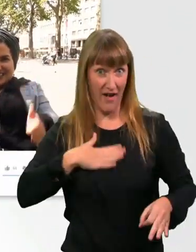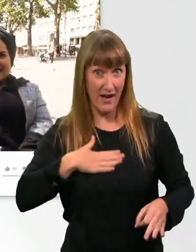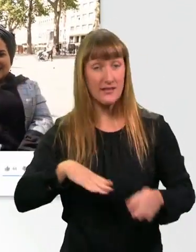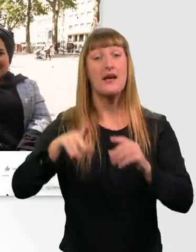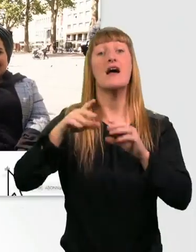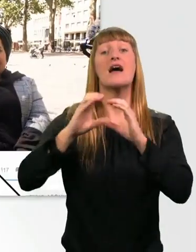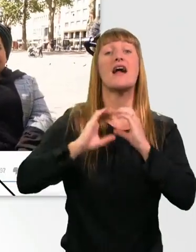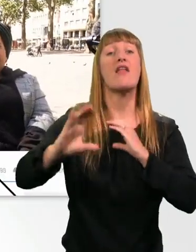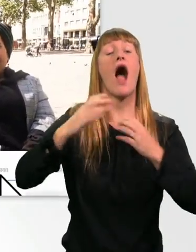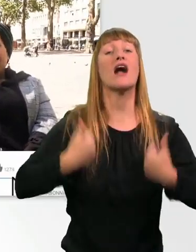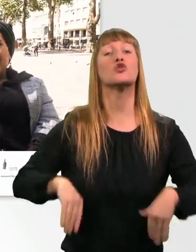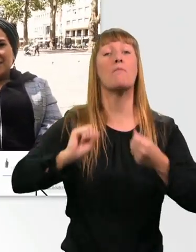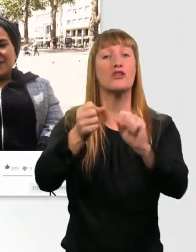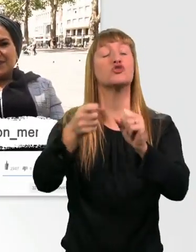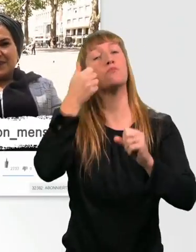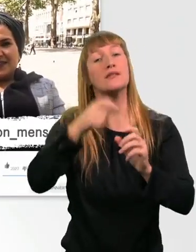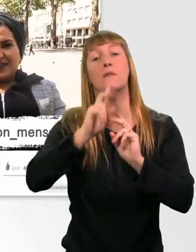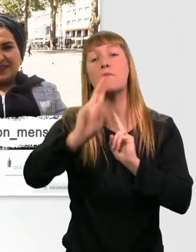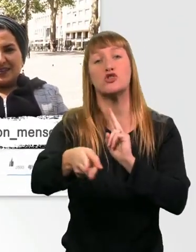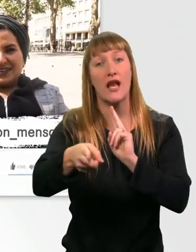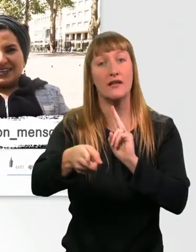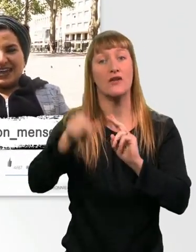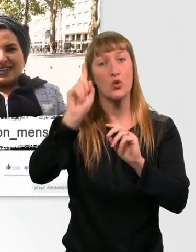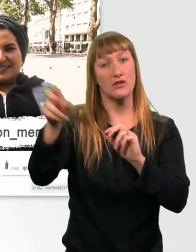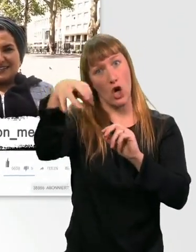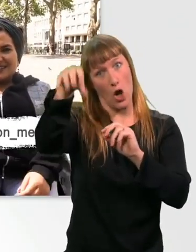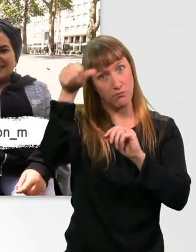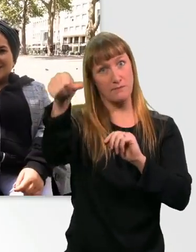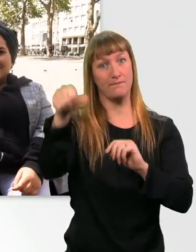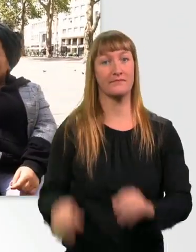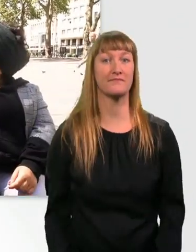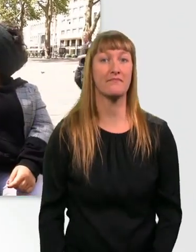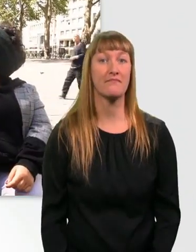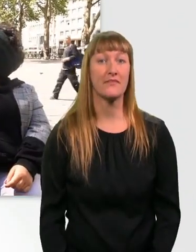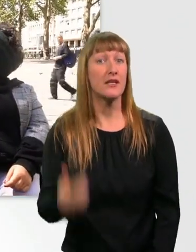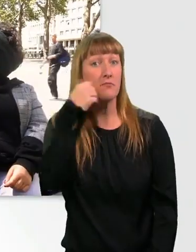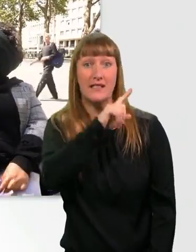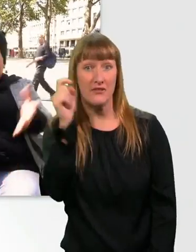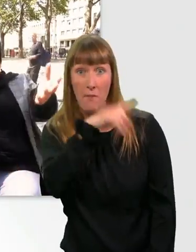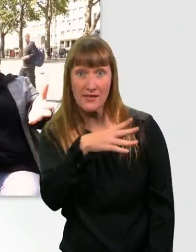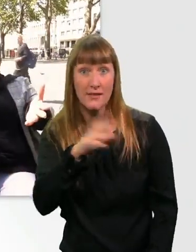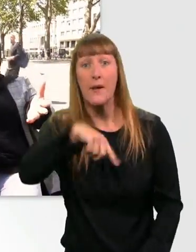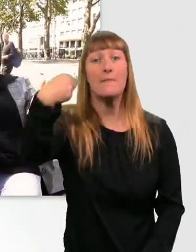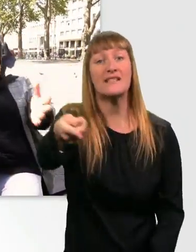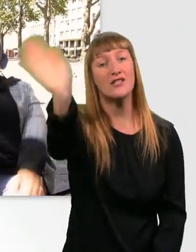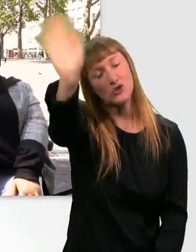Und abonniert den der Kanal Aktion Mensch. Und schaut mal auf Instagram bei Aktion Mensch vorbei. Um nichts mehr zu verpassen, was würden wir sagen? Bis bald. - Ciao. - Tschö.